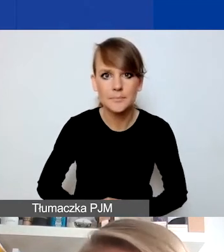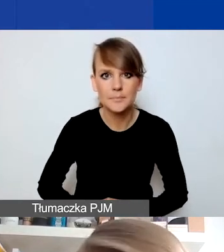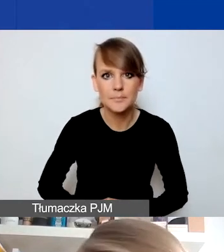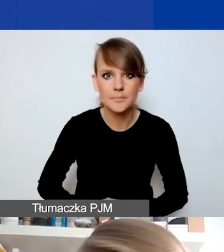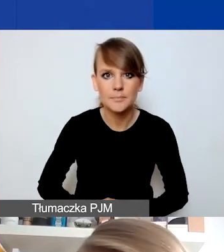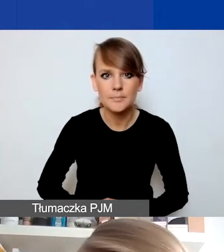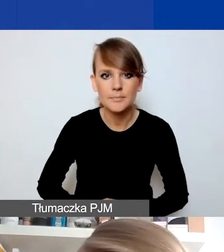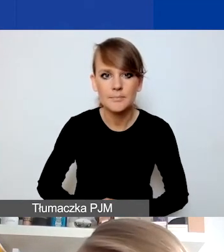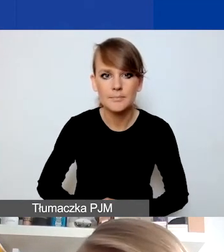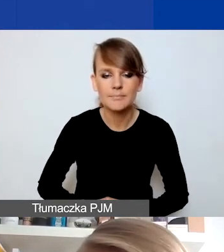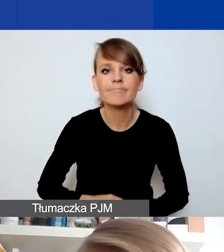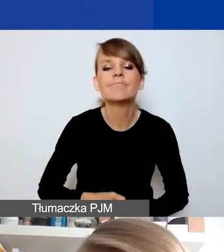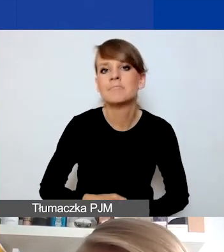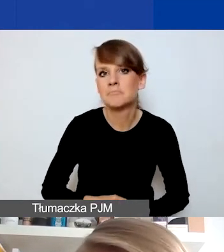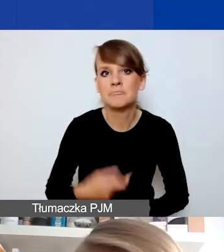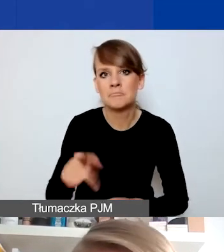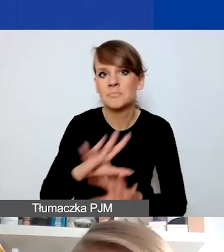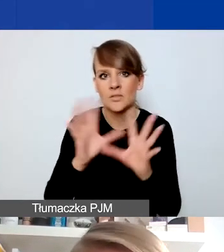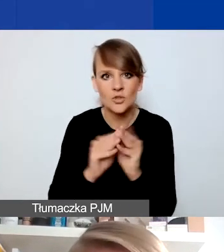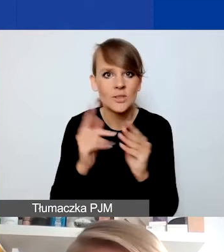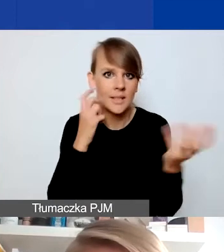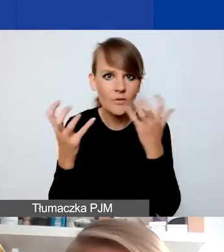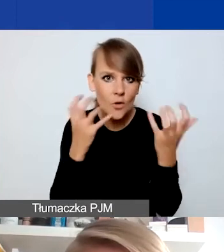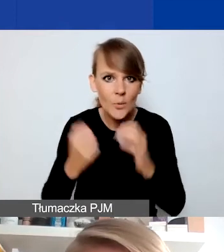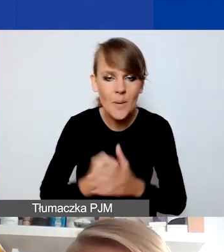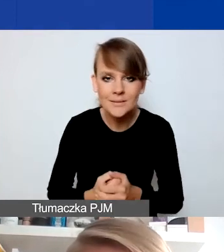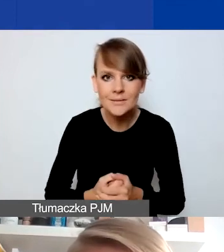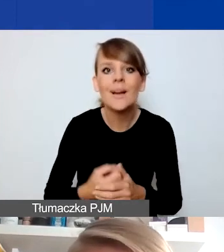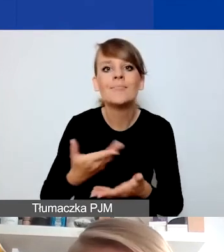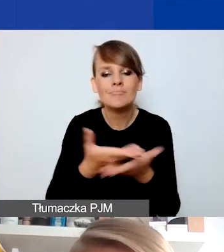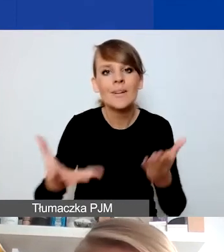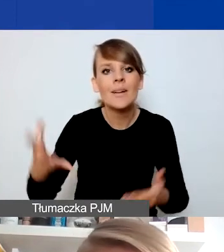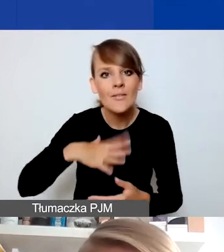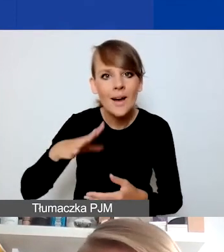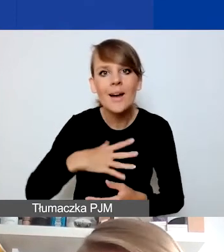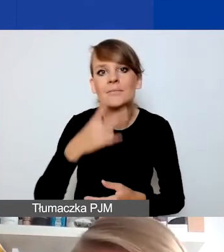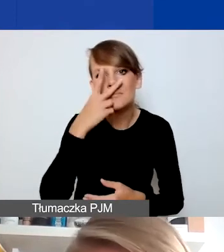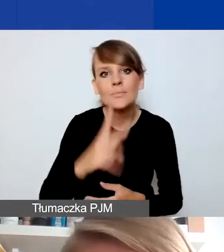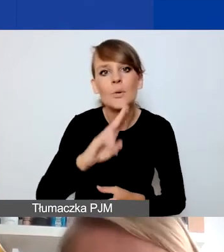Tyle ode mnie na tym etapie. Zachęcam, żebyście się państwo zapoznali z drugą częścią naszego podręcznika.